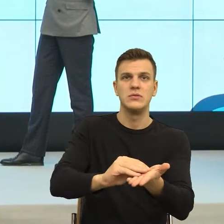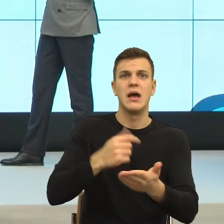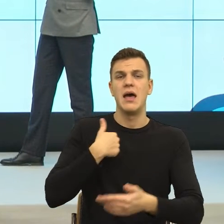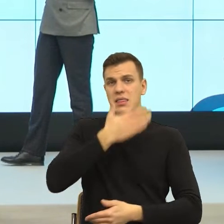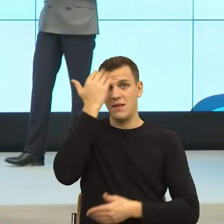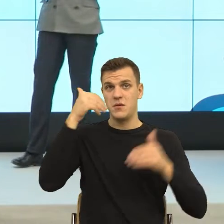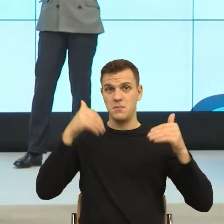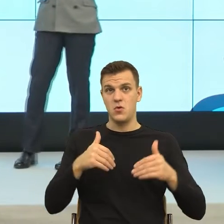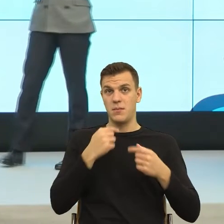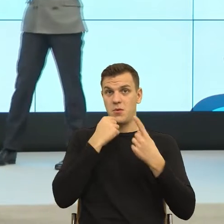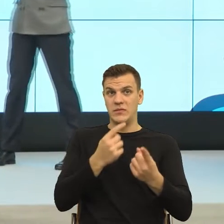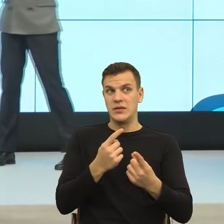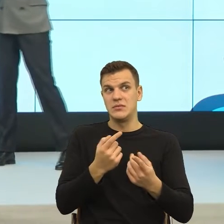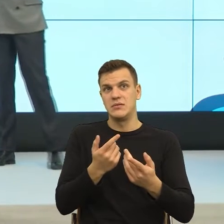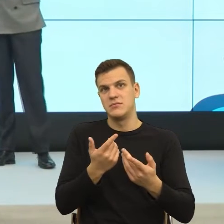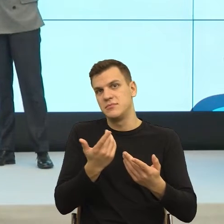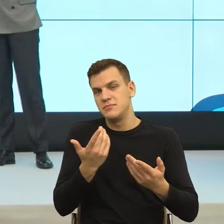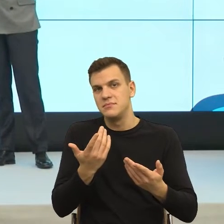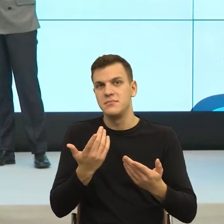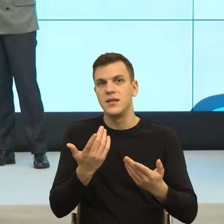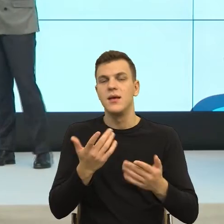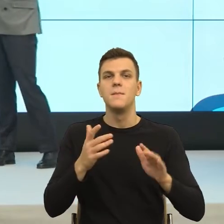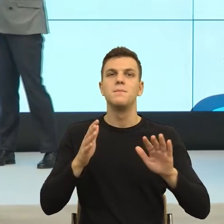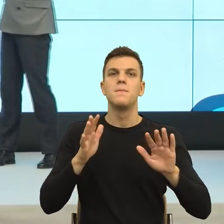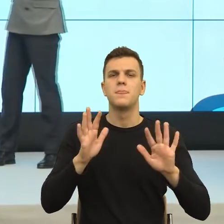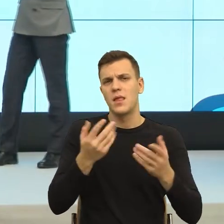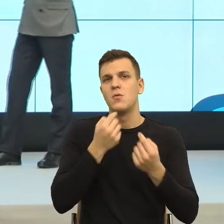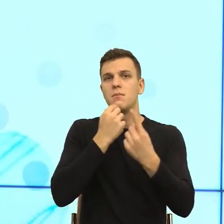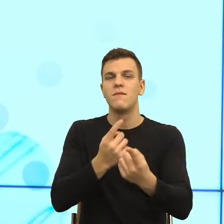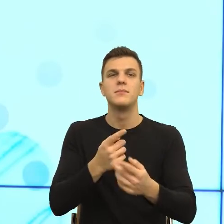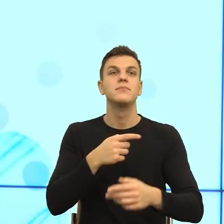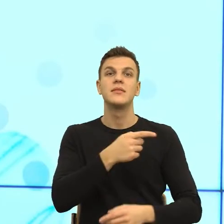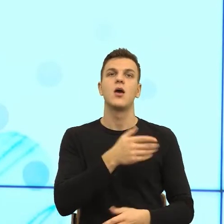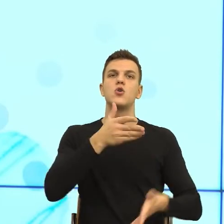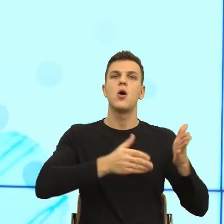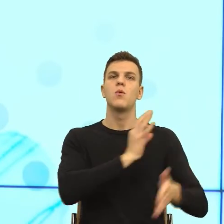Wiecie Państwo, jak pracujemy nad językiem robotów, ponieważ ja też zajmuję się przygotowaniem konstrukcji